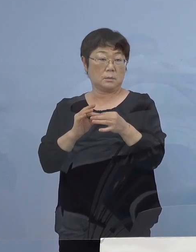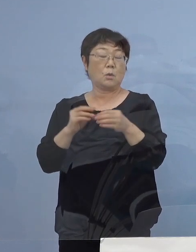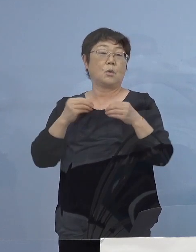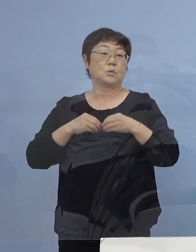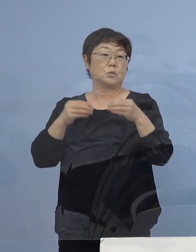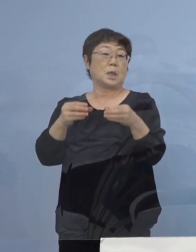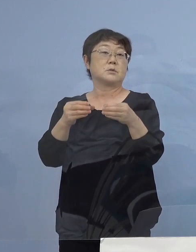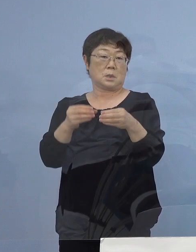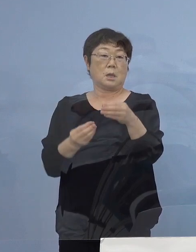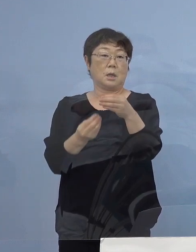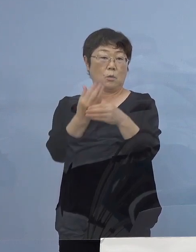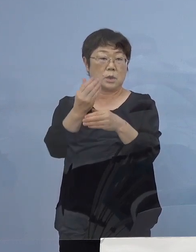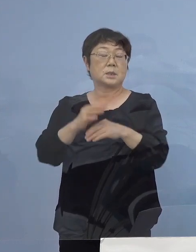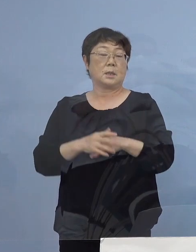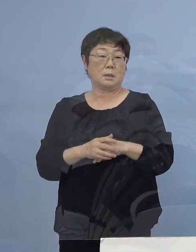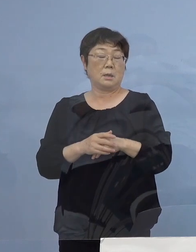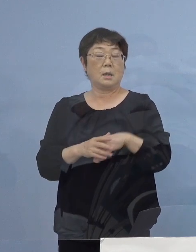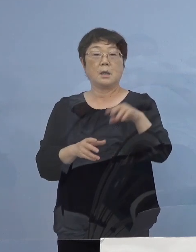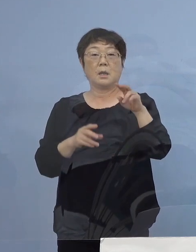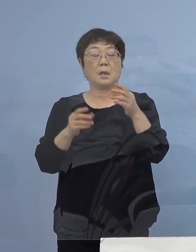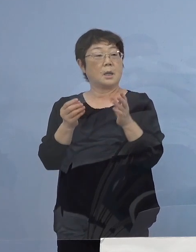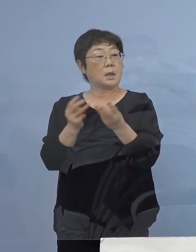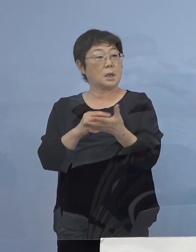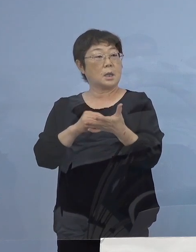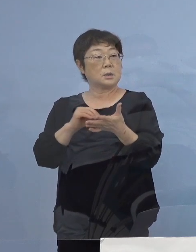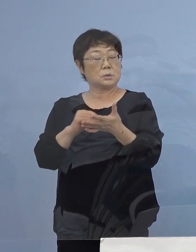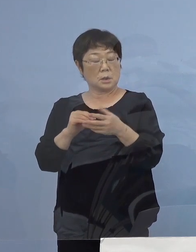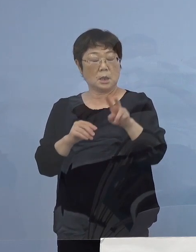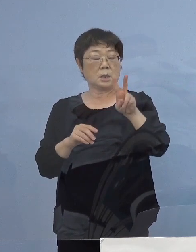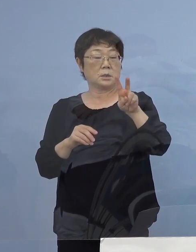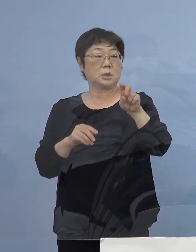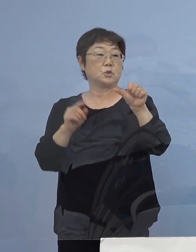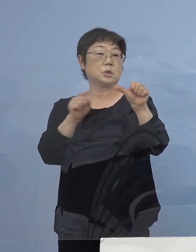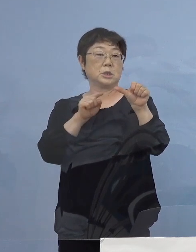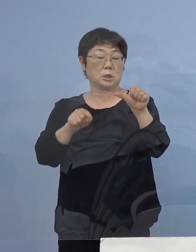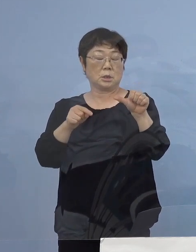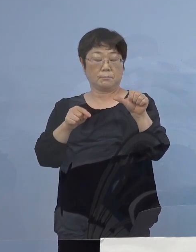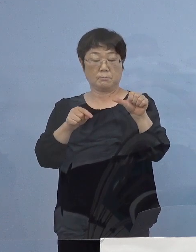この四つで21名 陽性者が確認されたということで